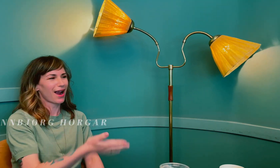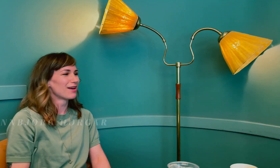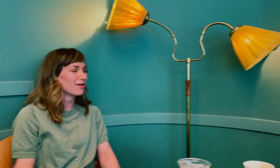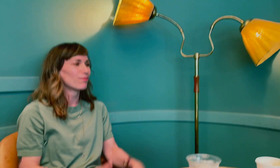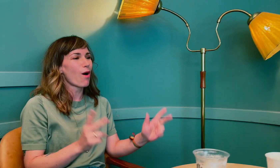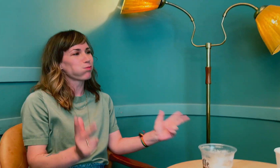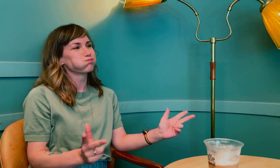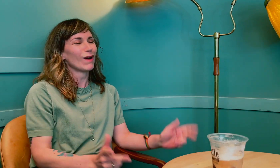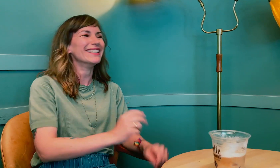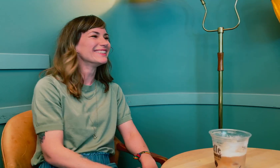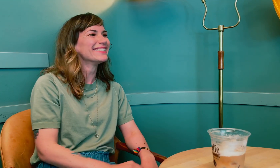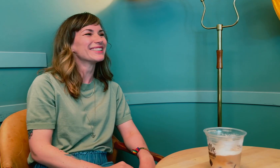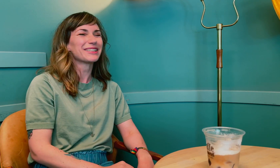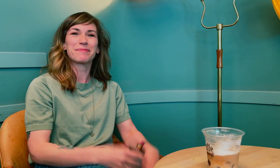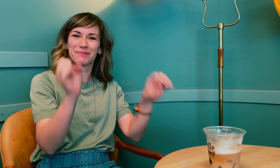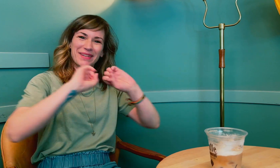Annbjørg: Det går bra! Bare chille.